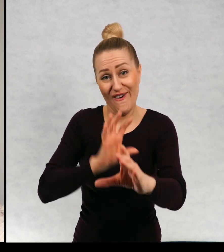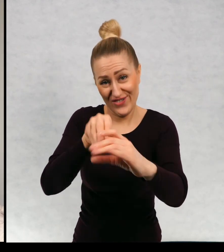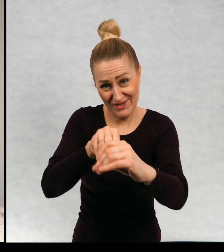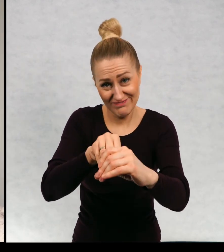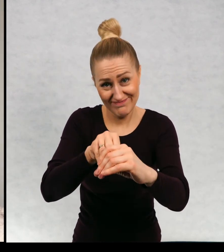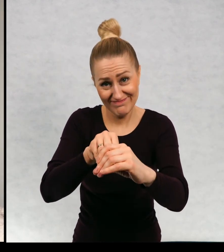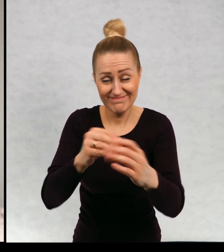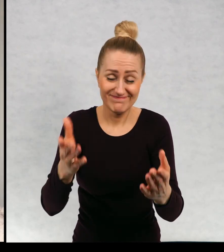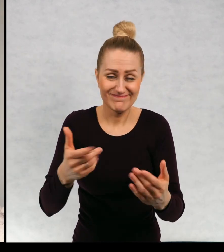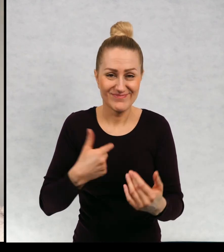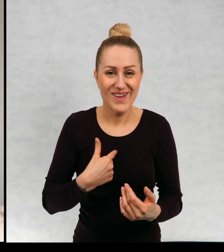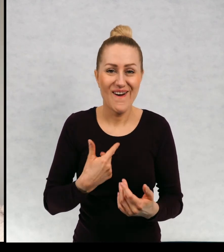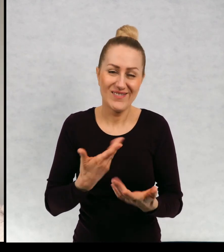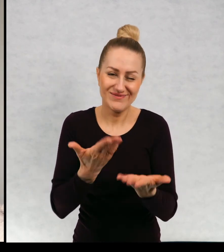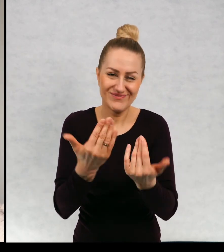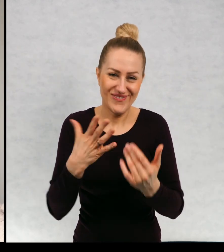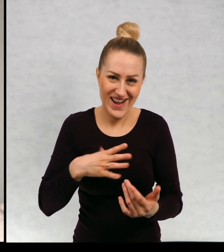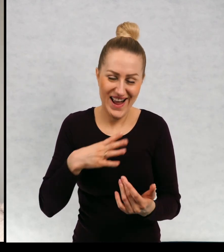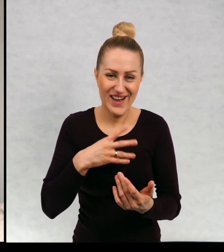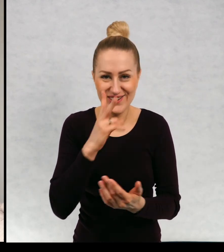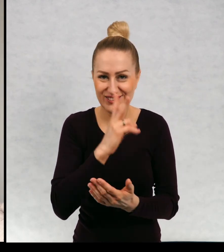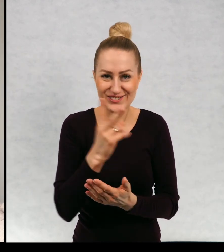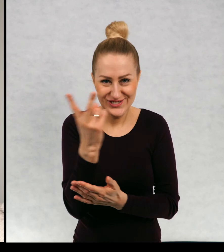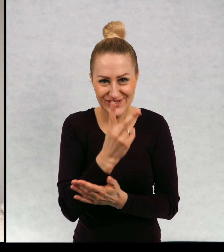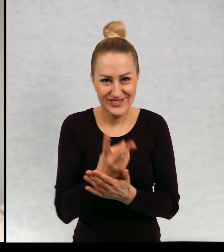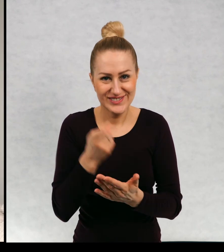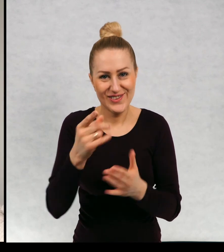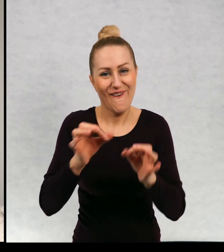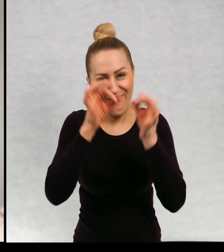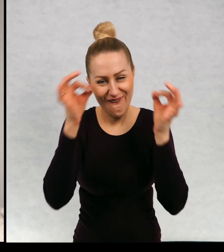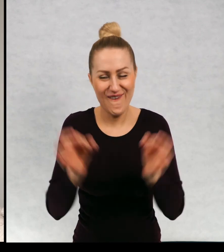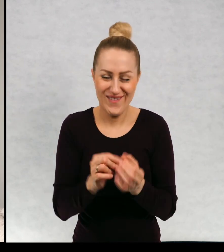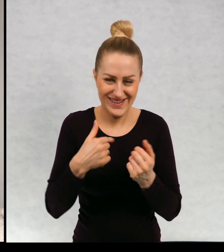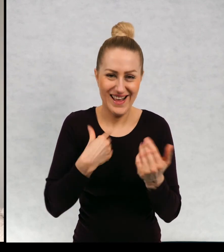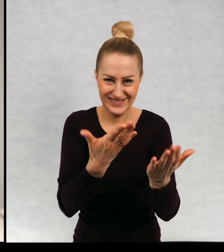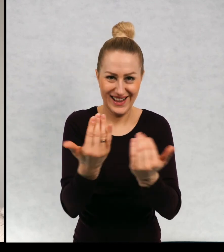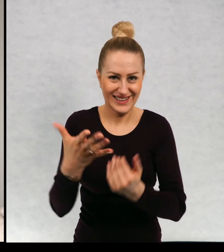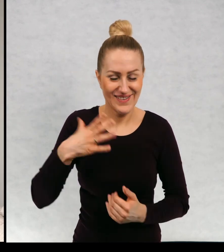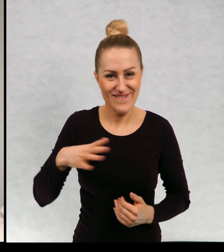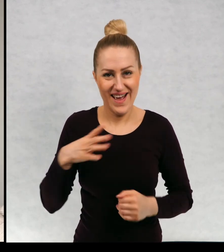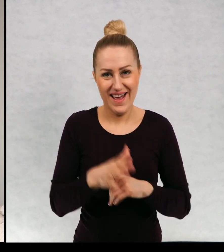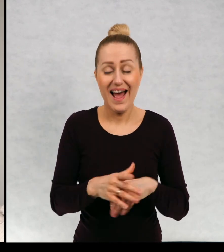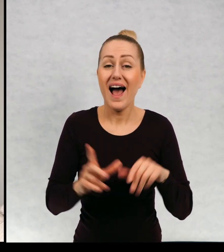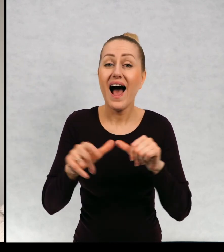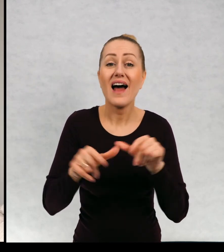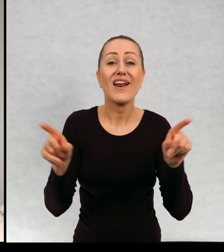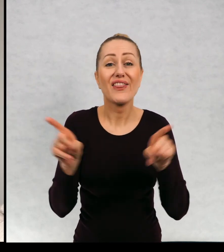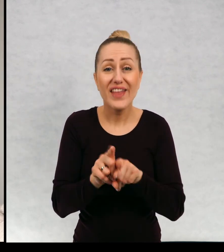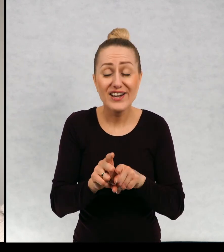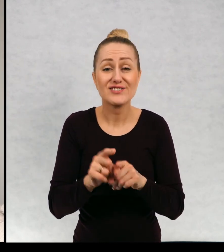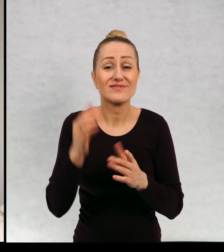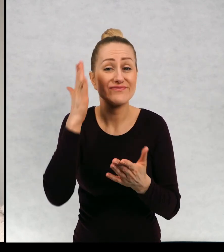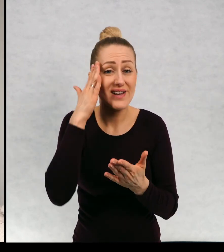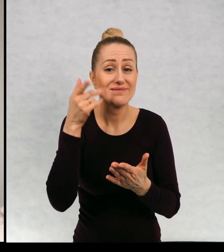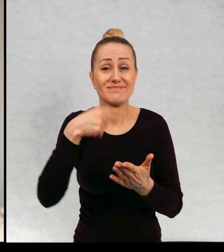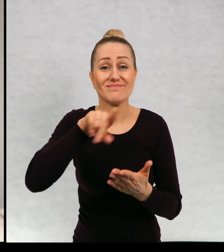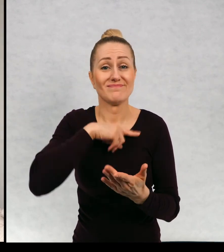moja gorąco, was zachęcam w ogóle do czytania. Ale oczywiście, ponieważ jest to